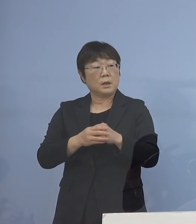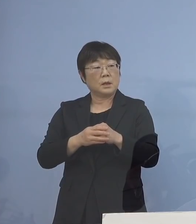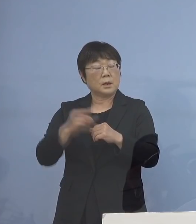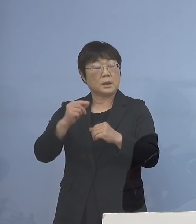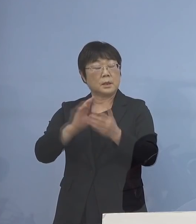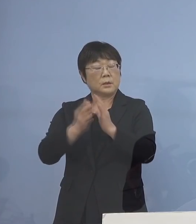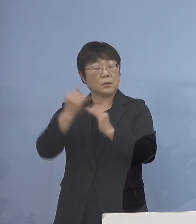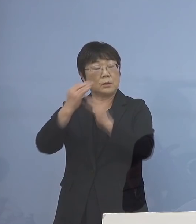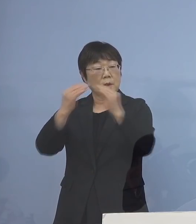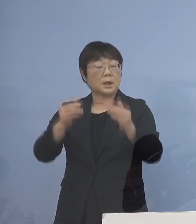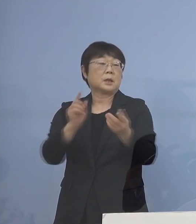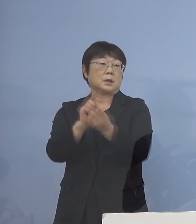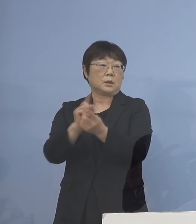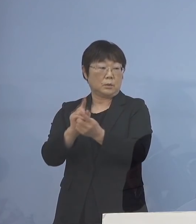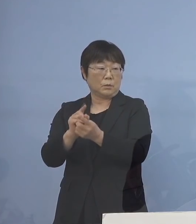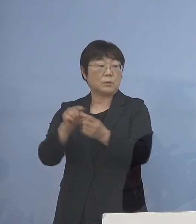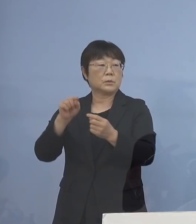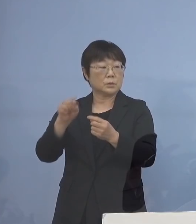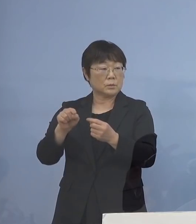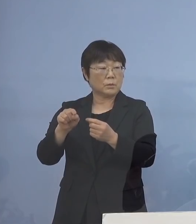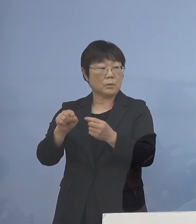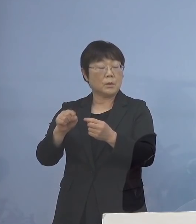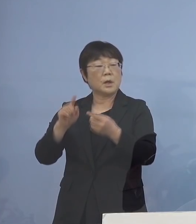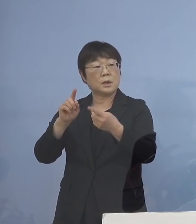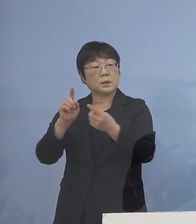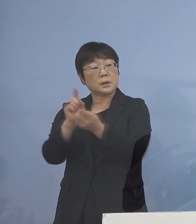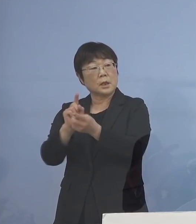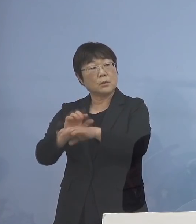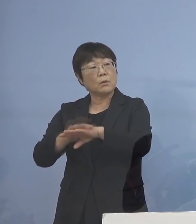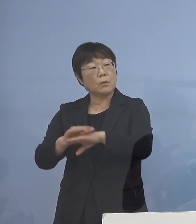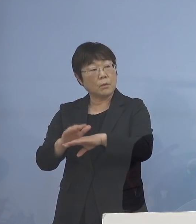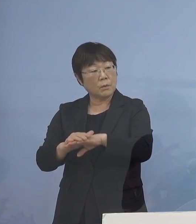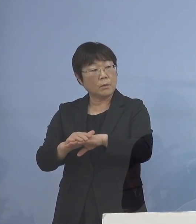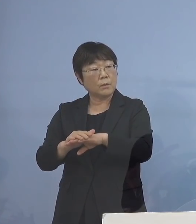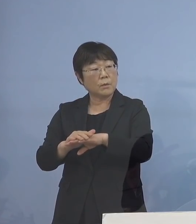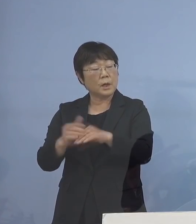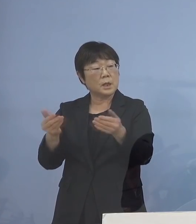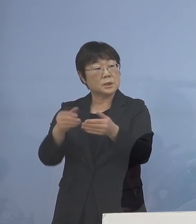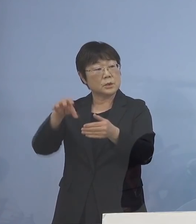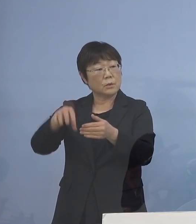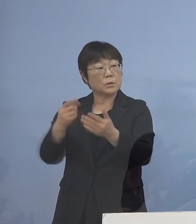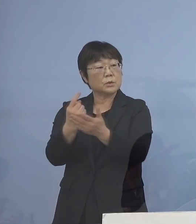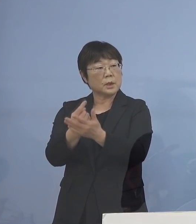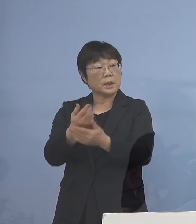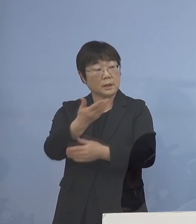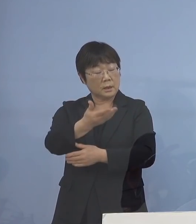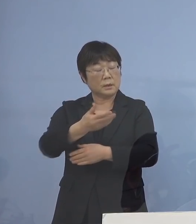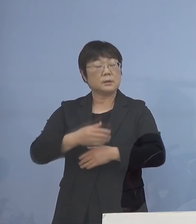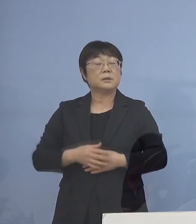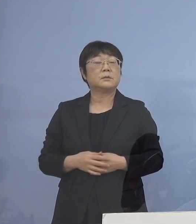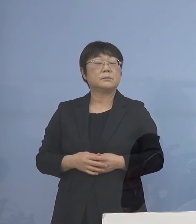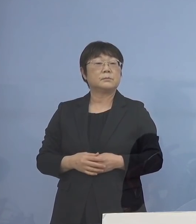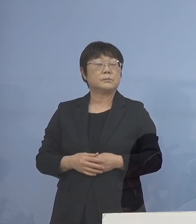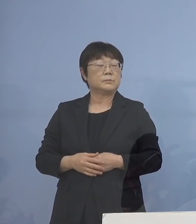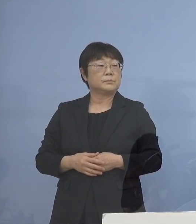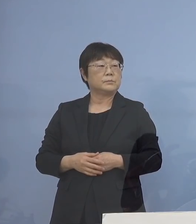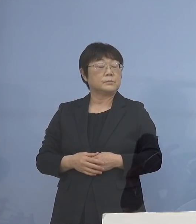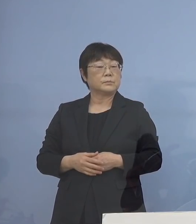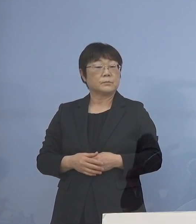こういう形で対応してもらうのは 基本的には 事業所だけということでしょうか （知事） はい、つまり今回